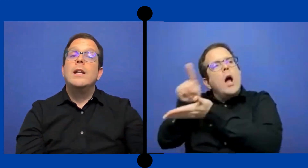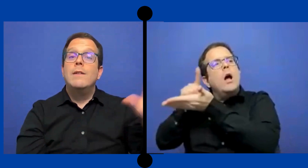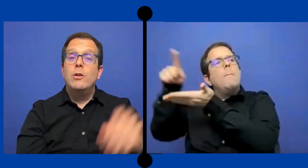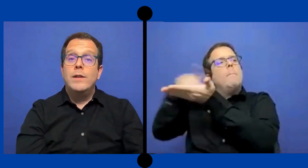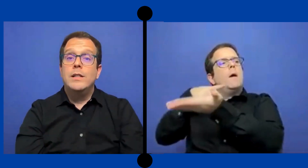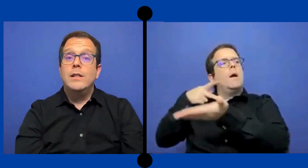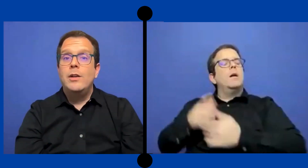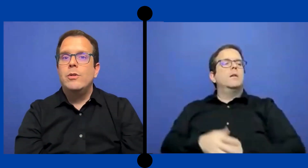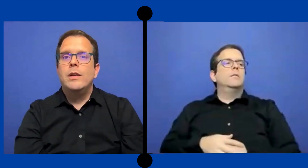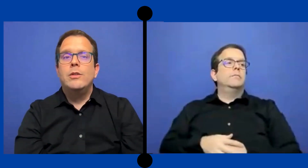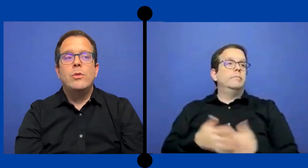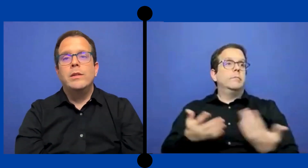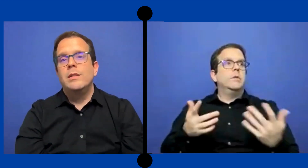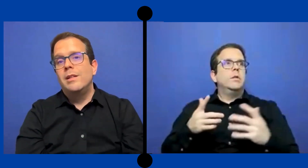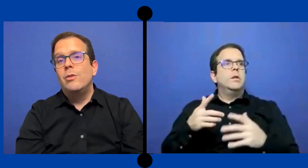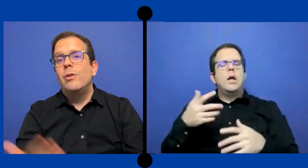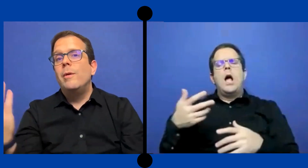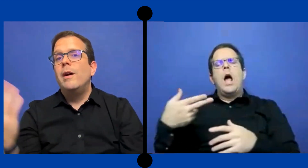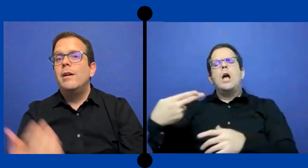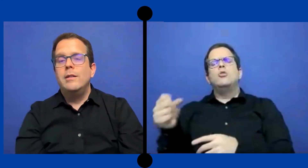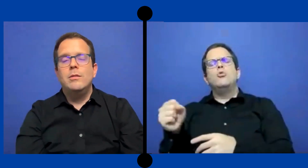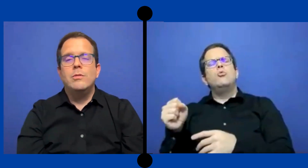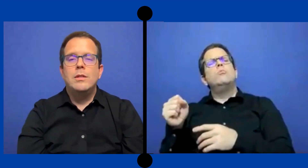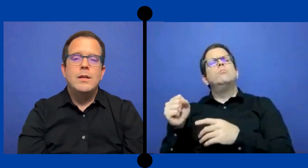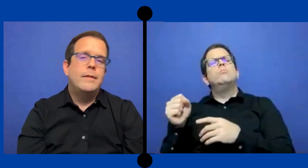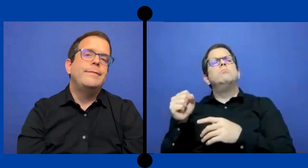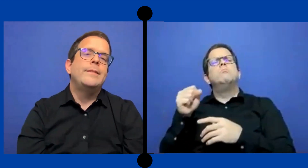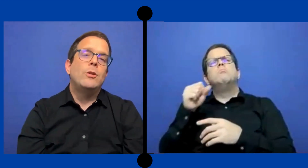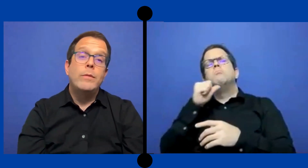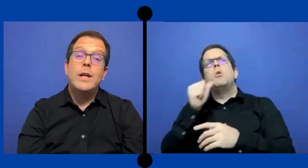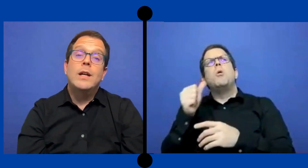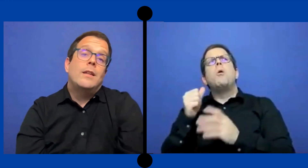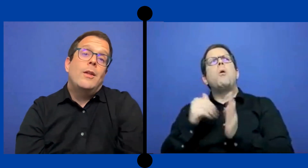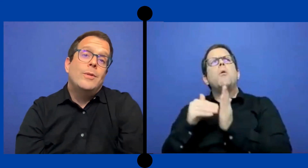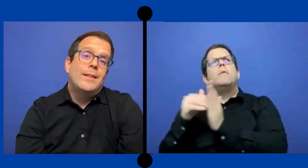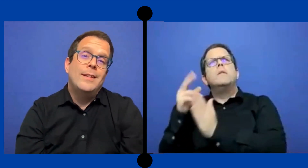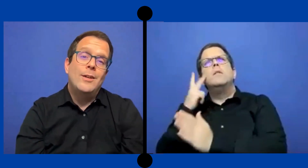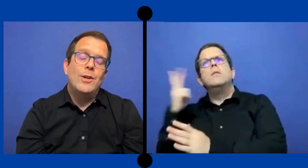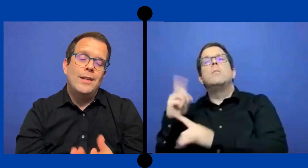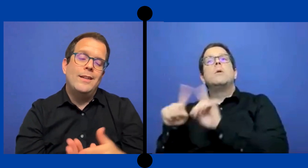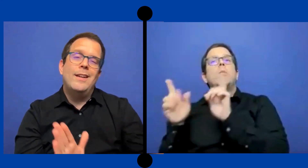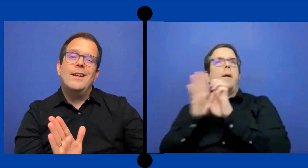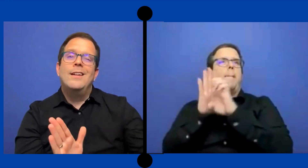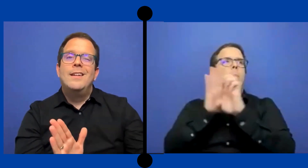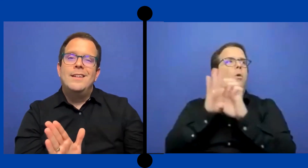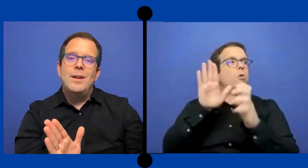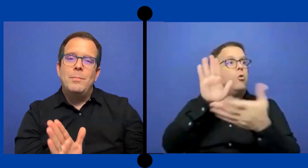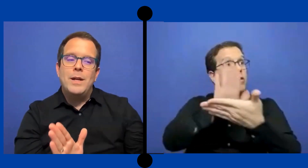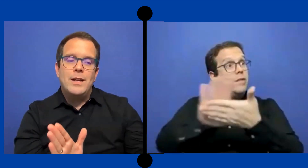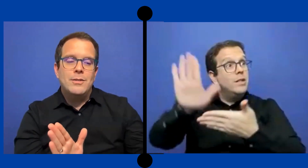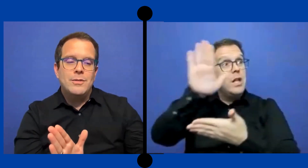ya al nivel universitario que el estudiante se dio de baja y ... entonces ya tu habias gastado ese dinero que tenías esperado